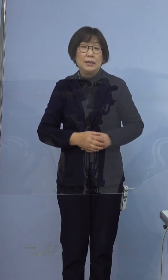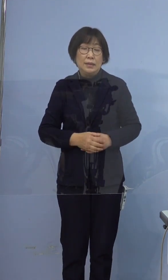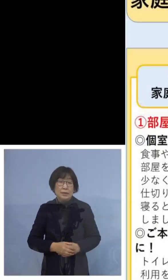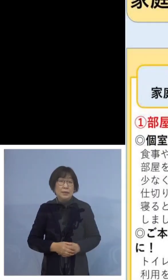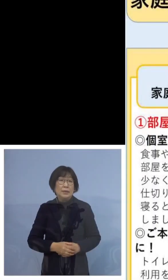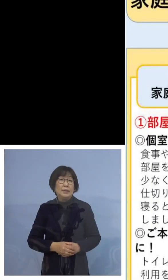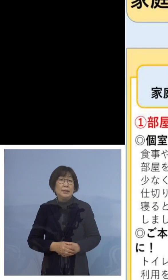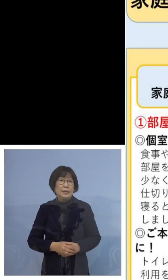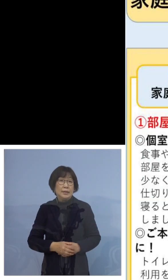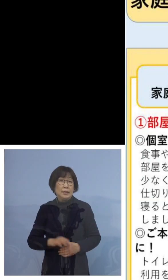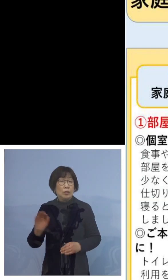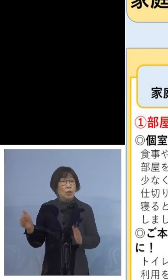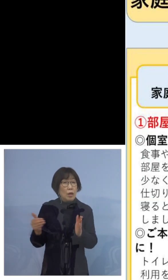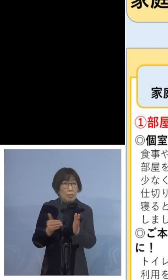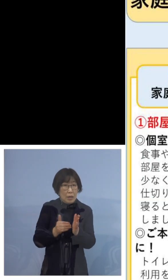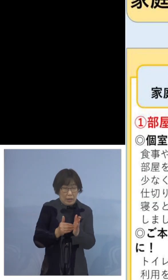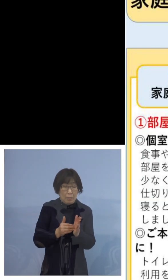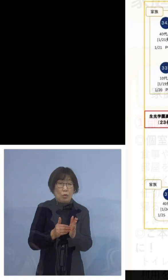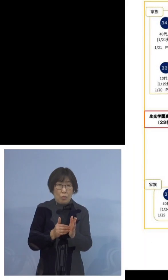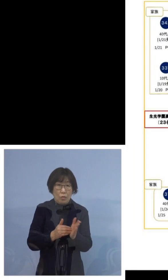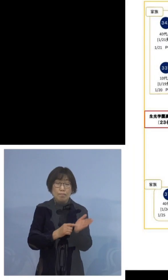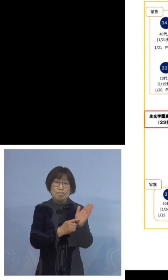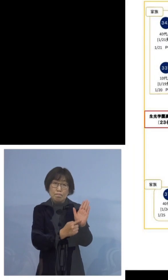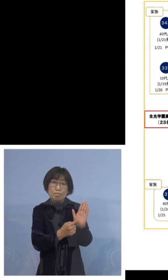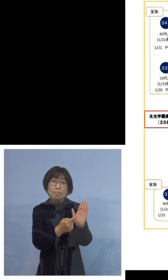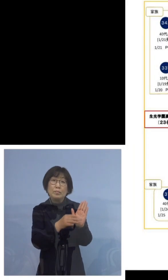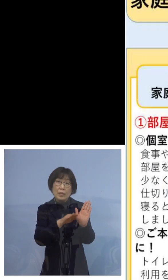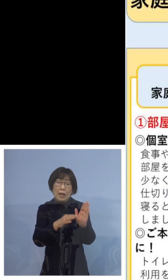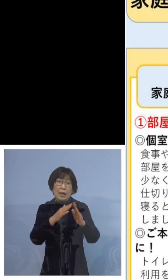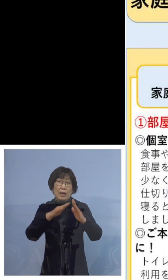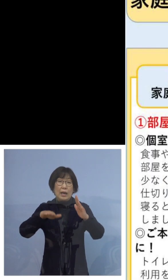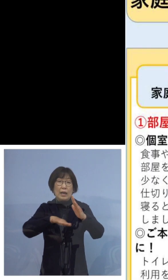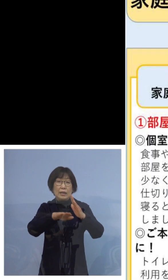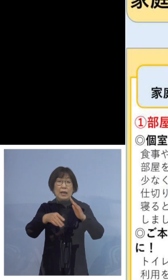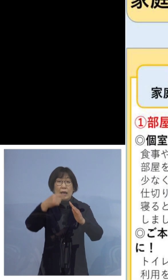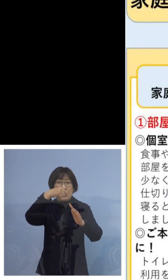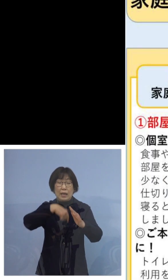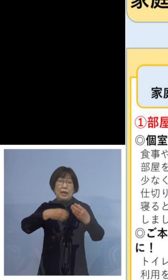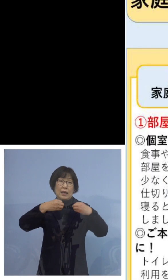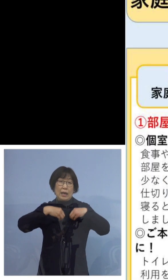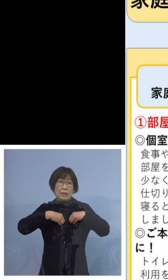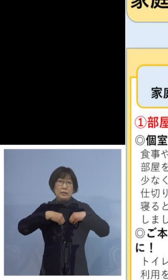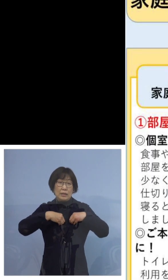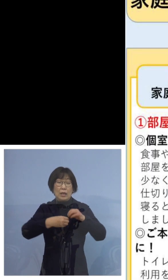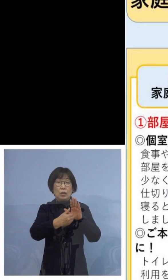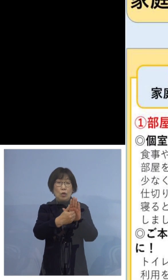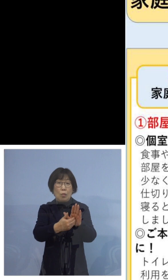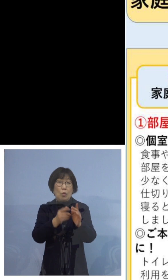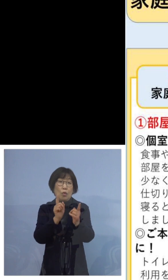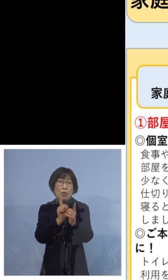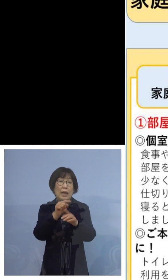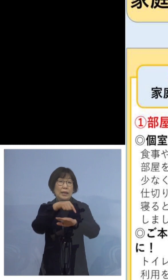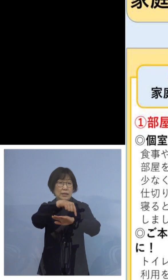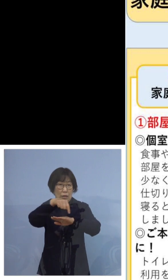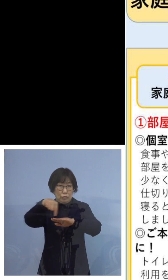これまでもお示しをしておりました 家庭内での感染予防対策についてでございます